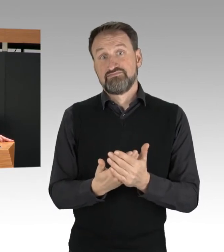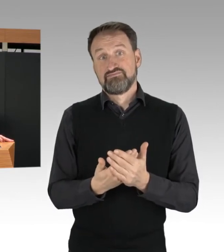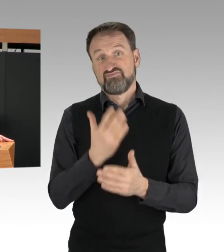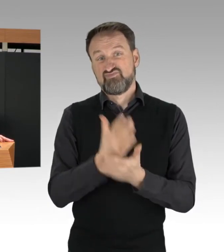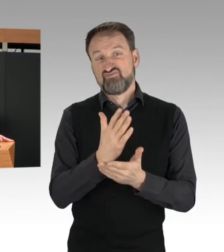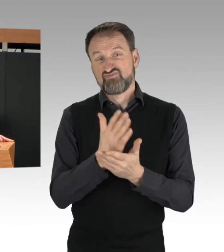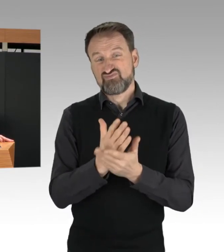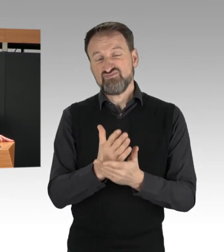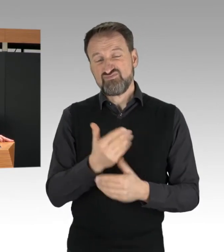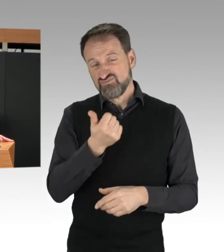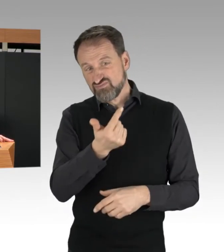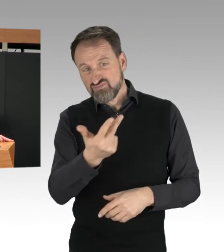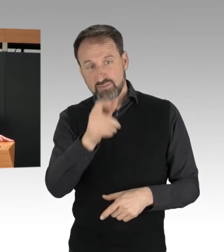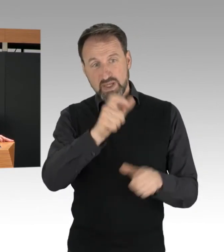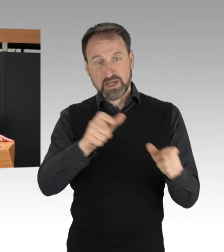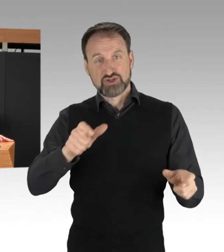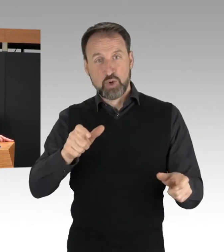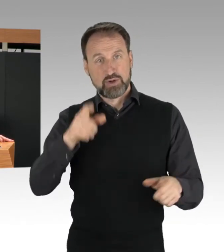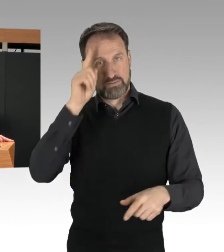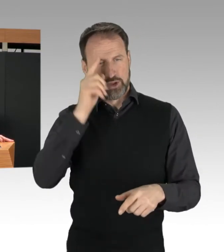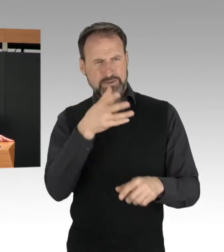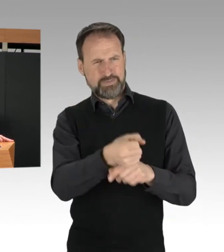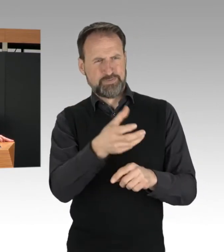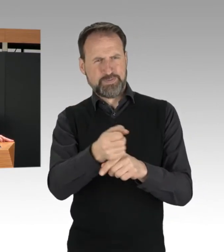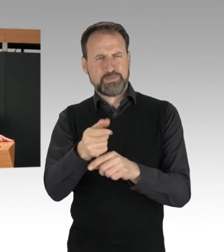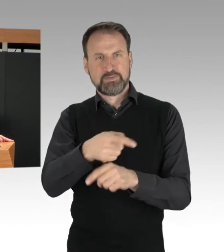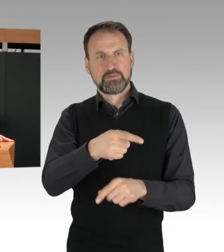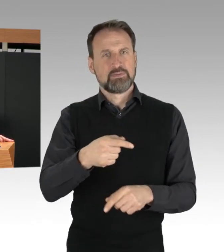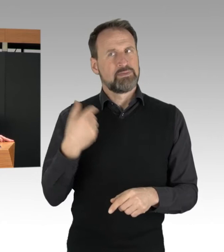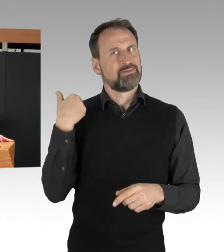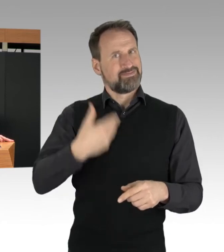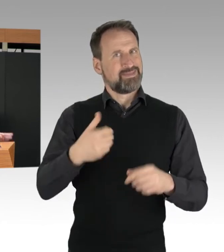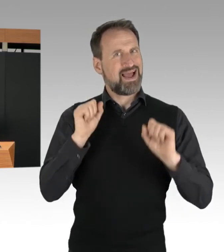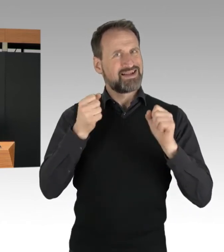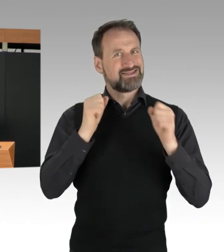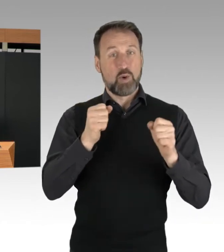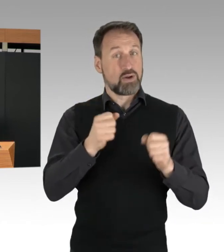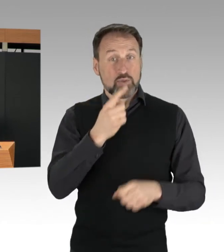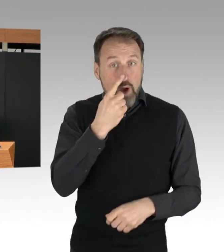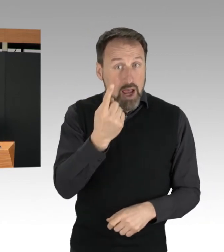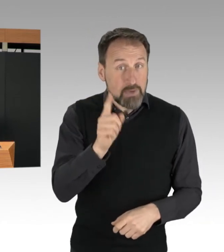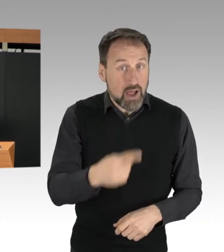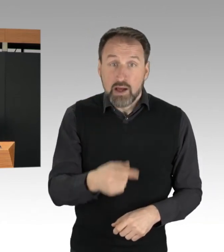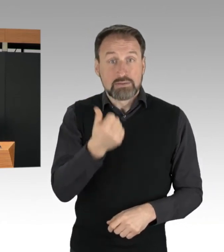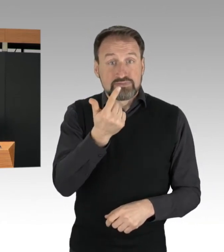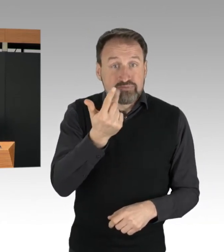mehrfach strafrechtlich in Erscheinung getreten sind. Es handelt sich dabei um Straftaten